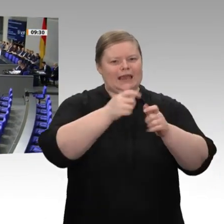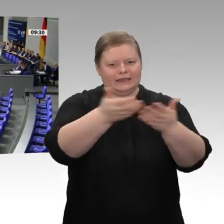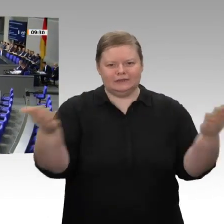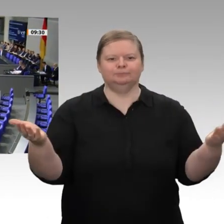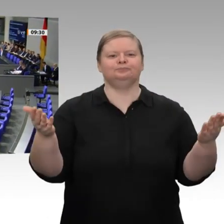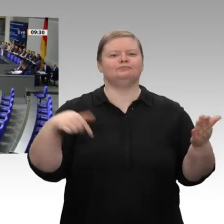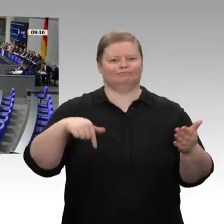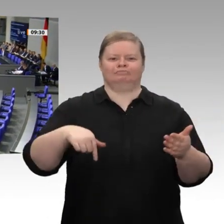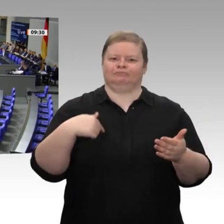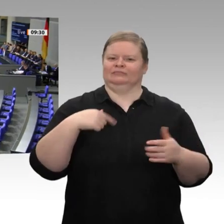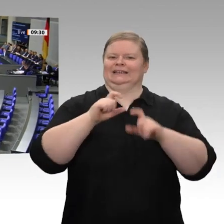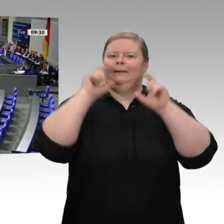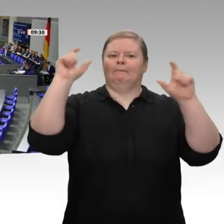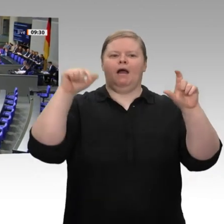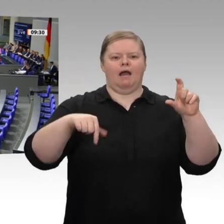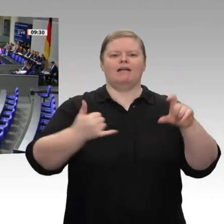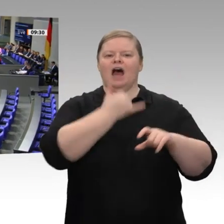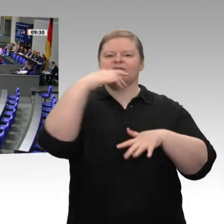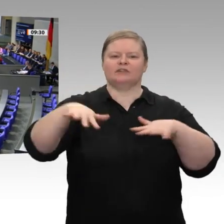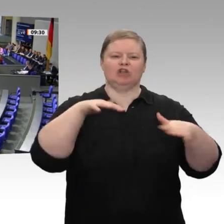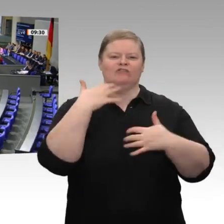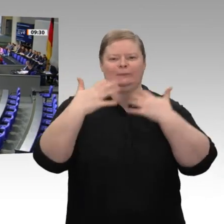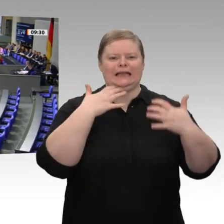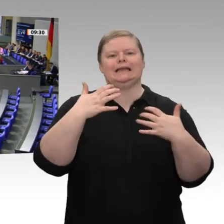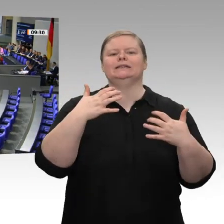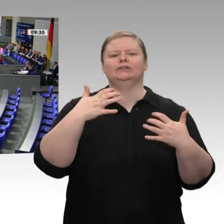des Koalitionsausschusses, die wir als Fraktion begrüßen. Ich bedanke mich beim